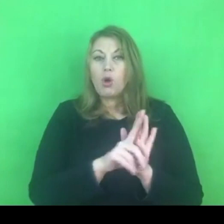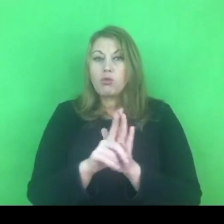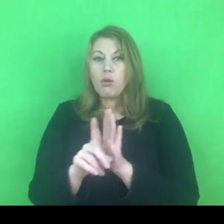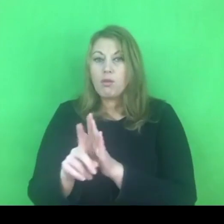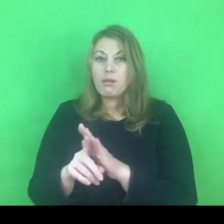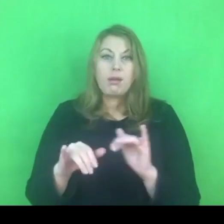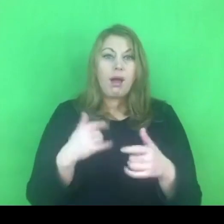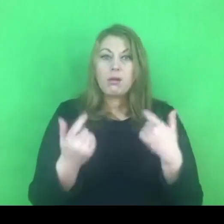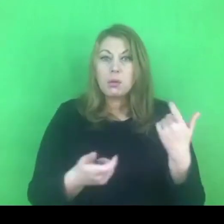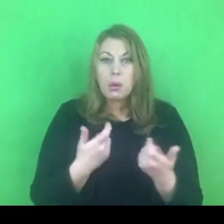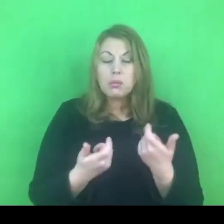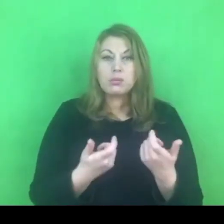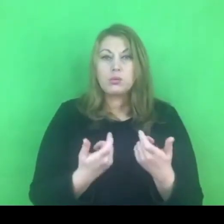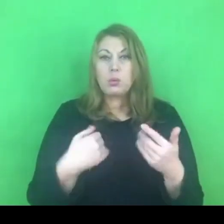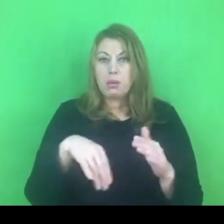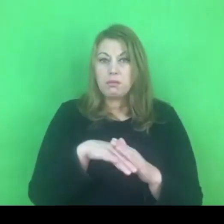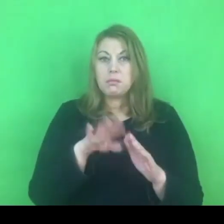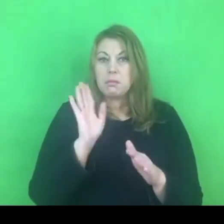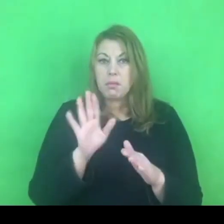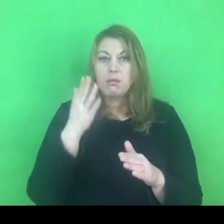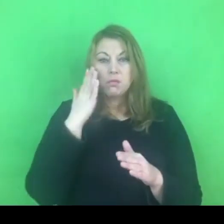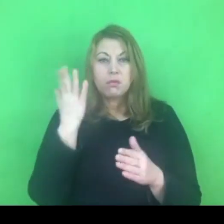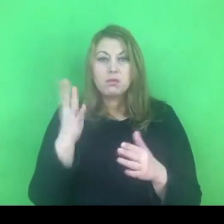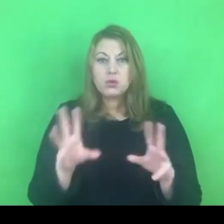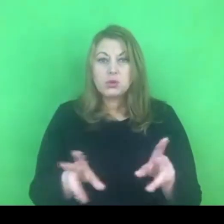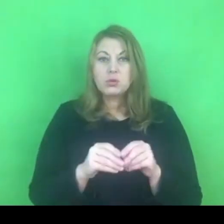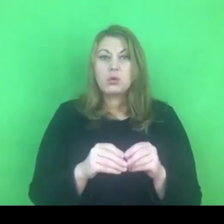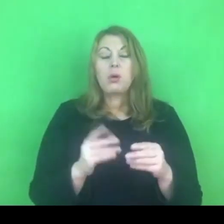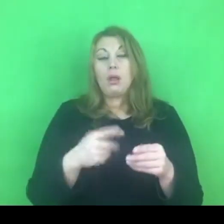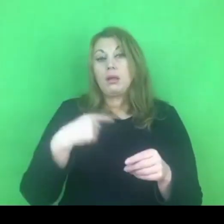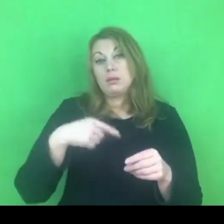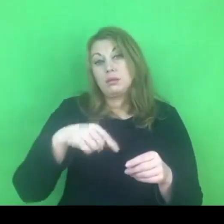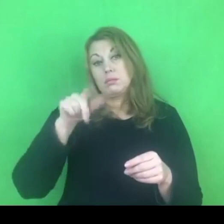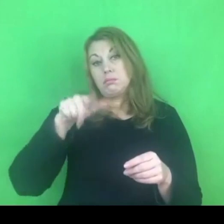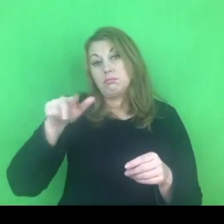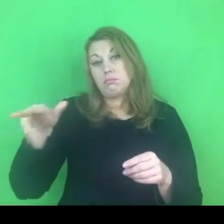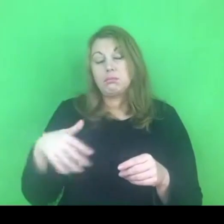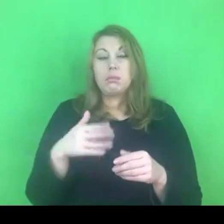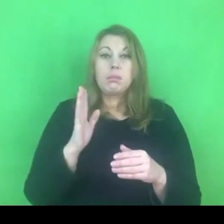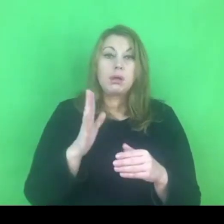Najbliższe miesiące pokażą nam jak faktycznie to wygląda.